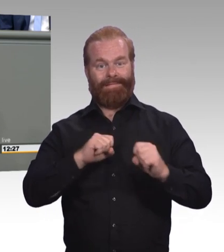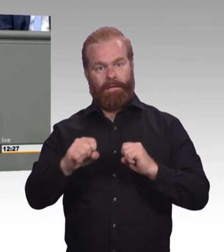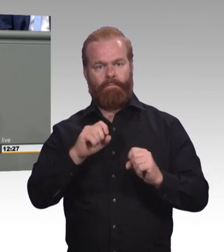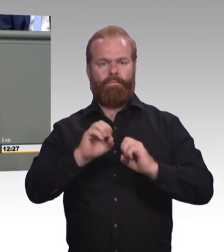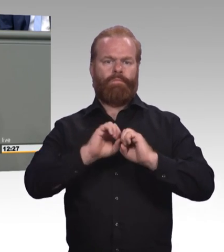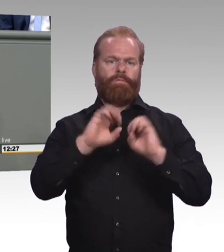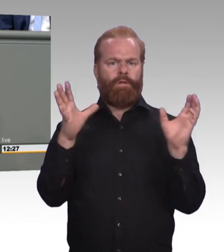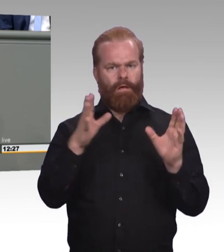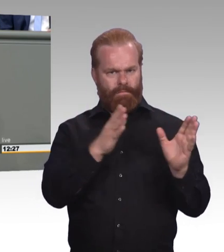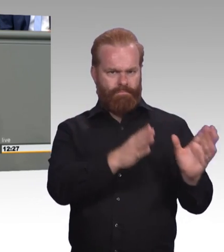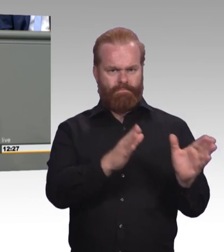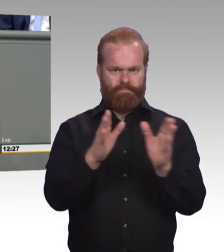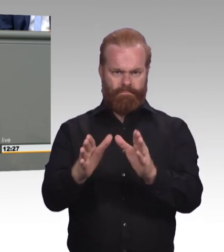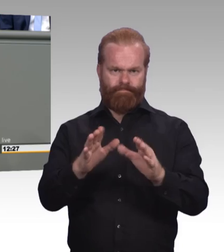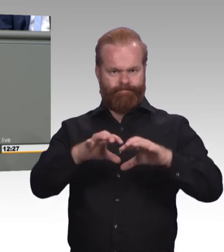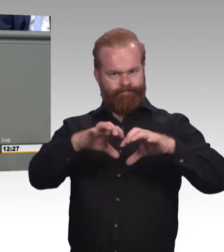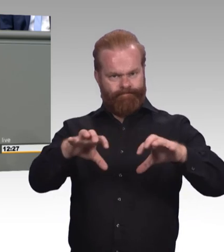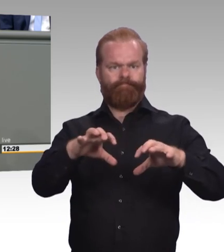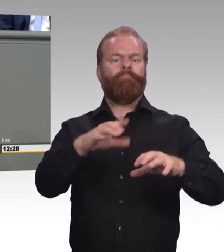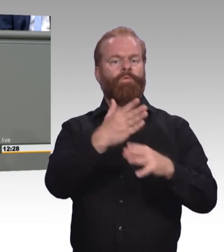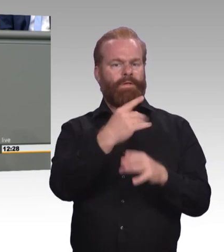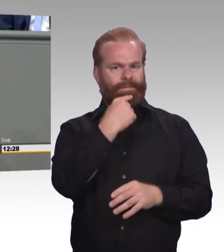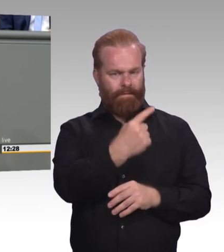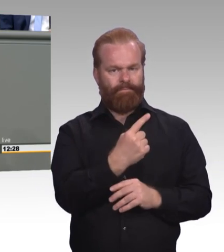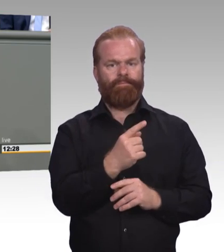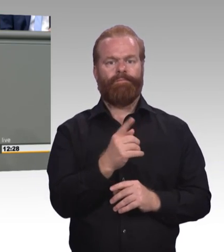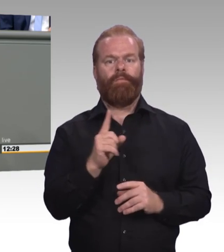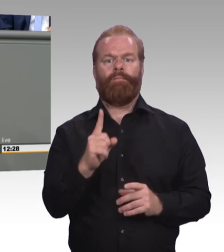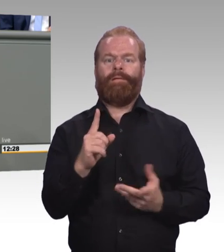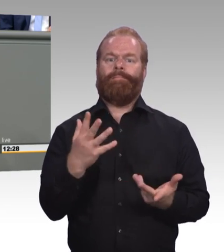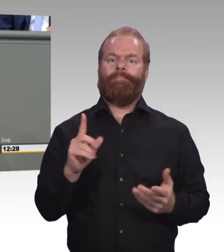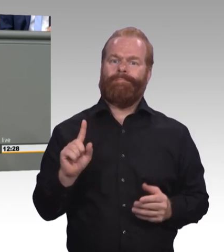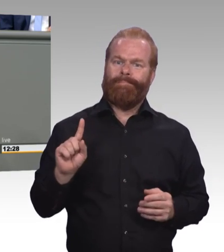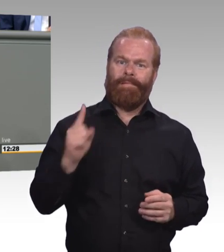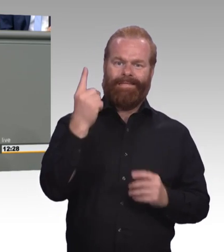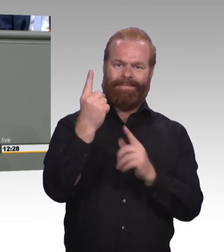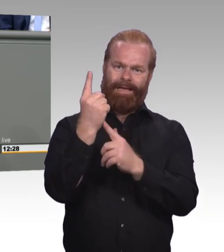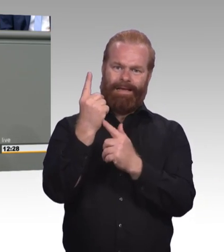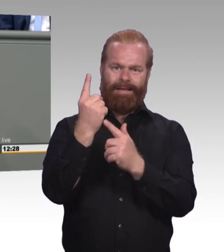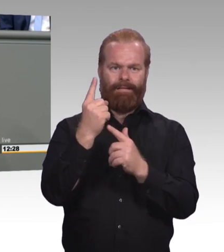Und dass wir ihn als Marke stärken. Weil auch das zum Thema Wertschätzung dazugehört.